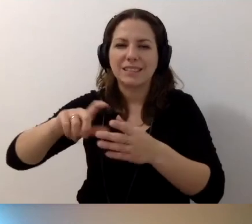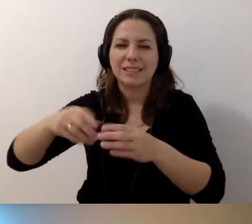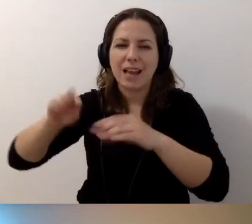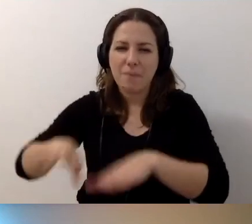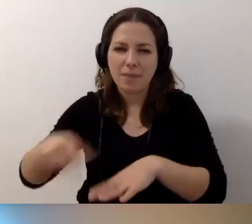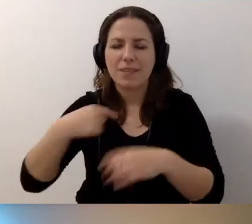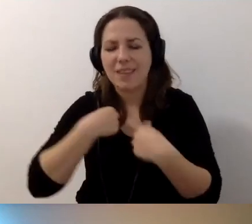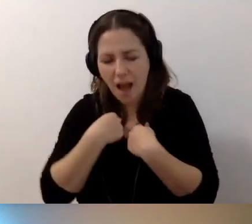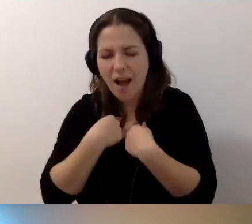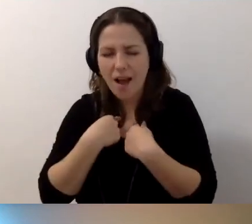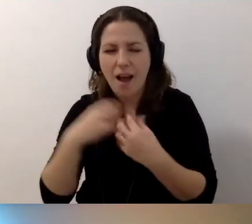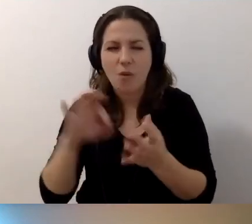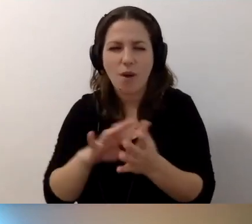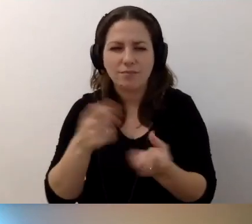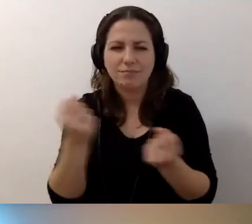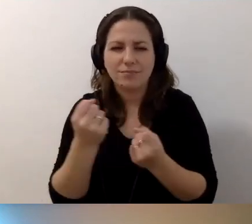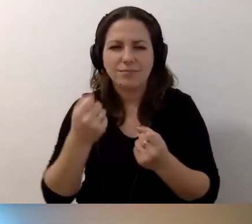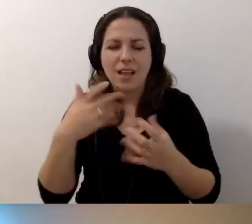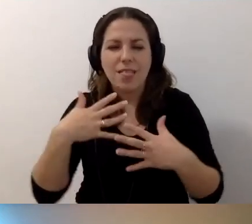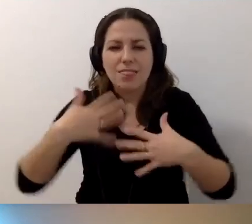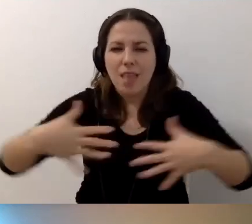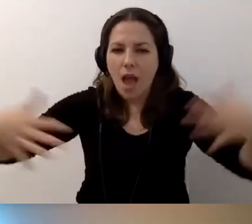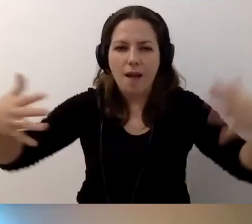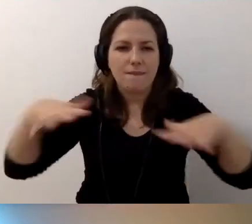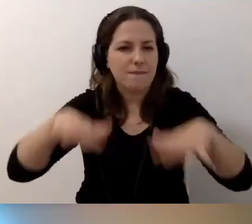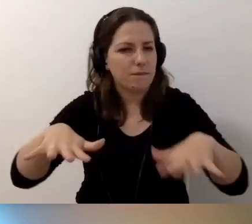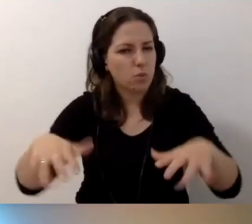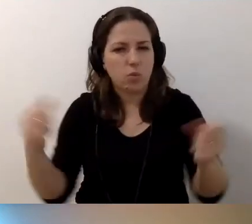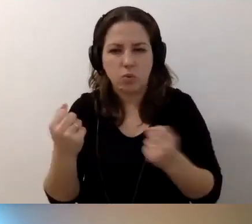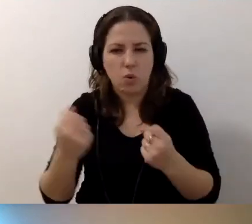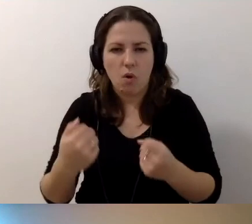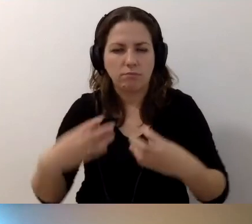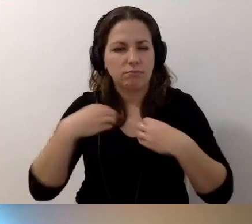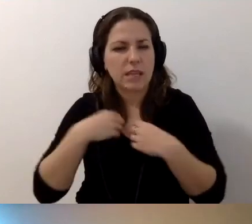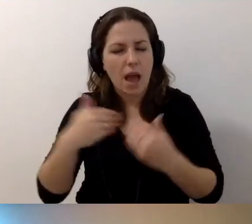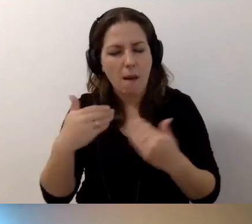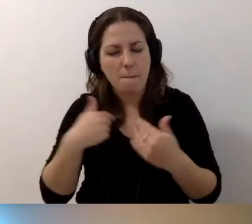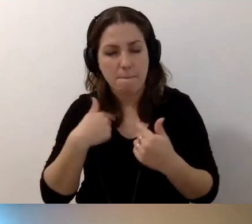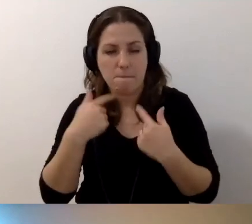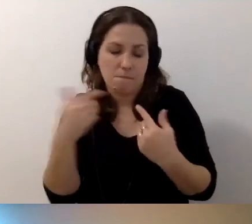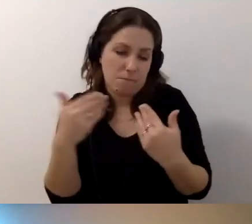Ja straciłam na to sporo nerwów. Pozwolę sobie wtrącić,